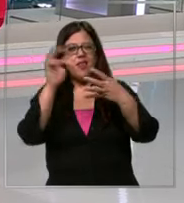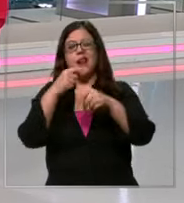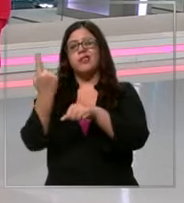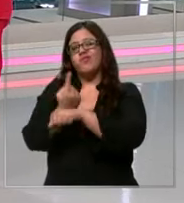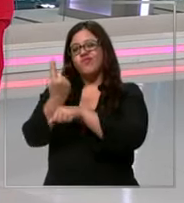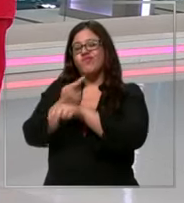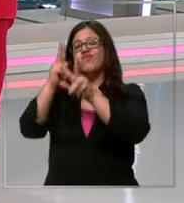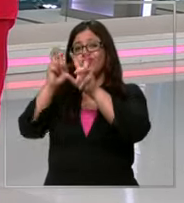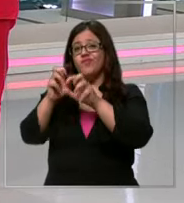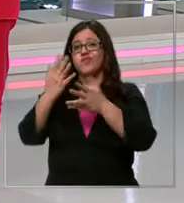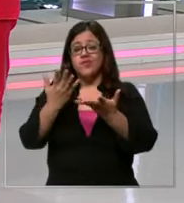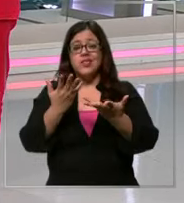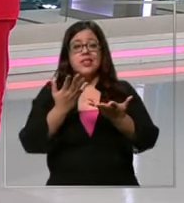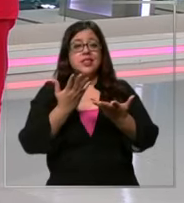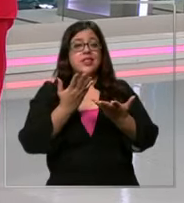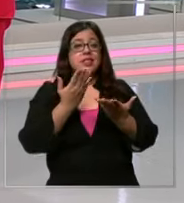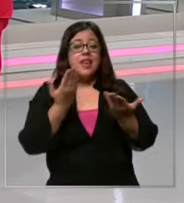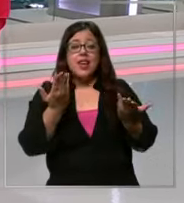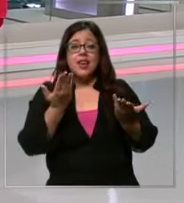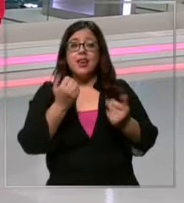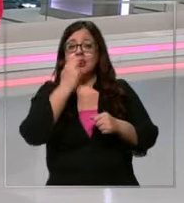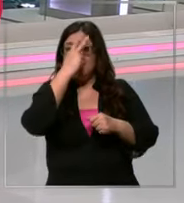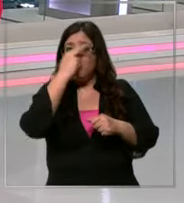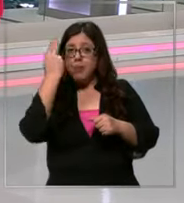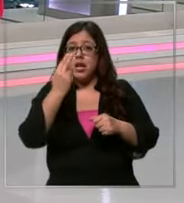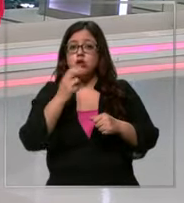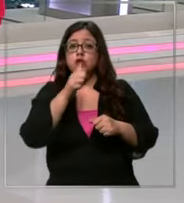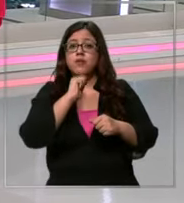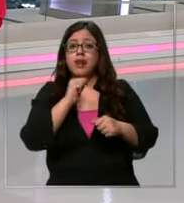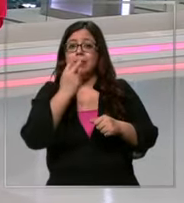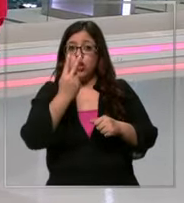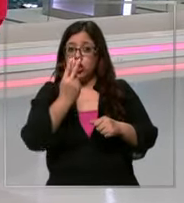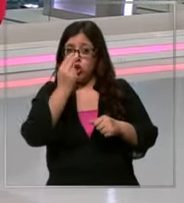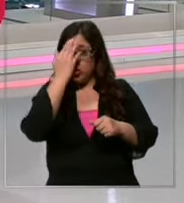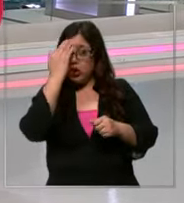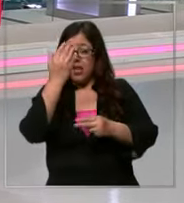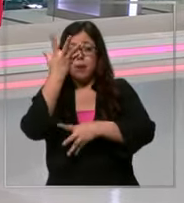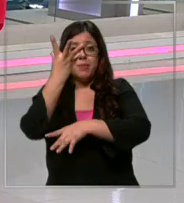de marzo quedan Solo dos días de febrero y hay niños que ya incluso esta semana están entrando